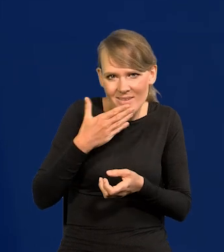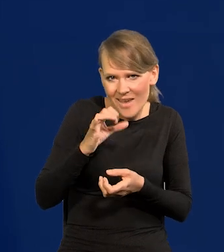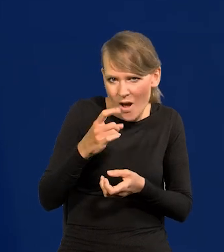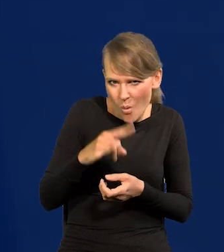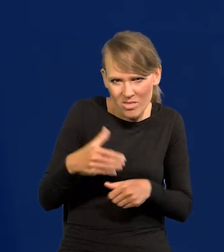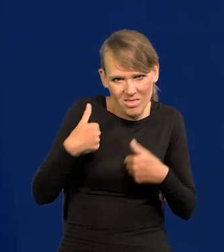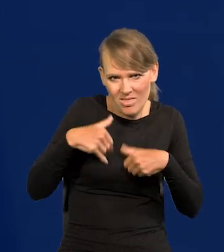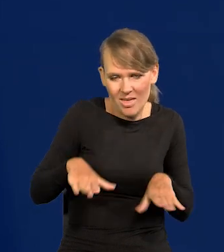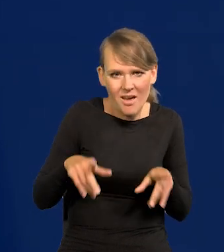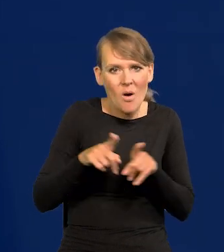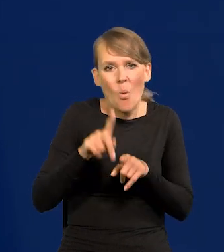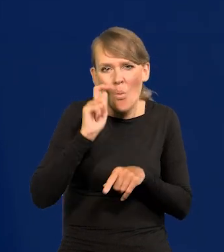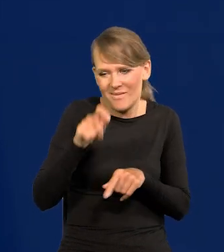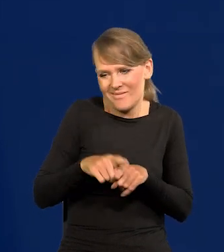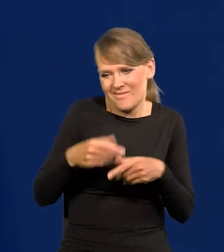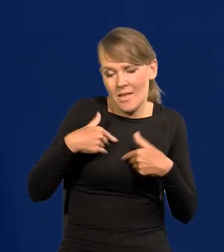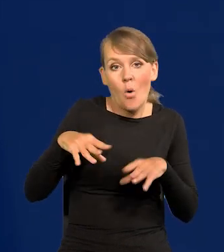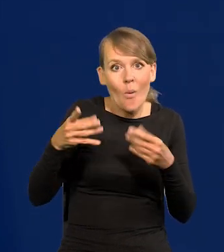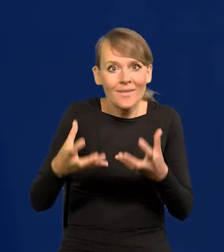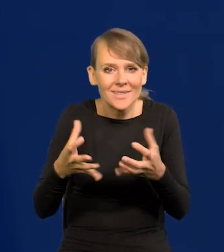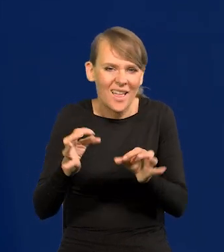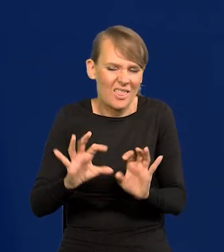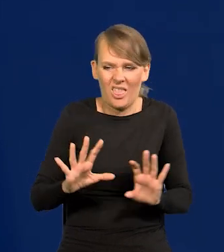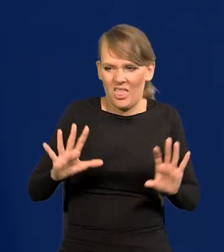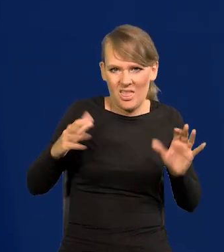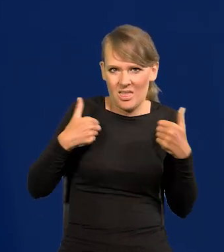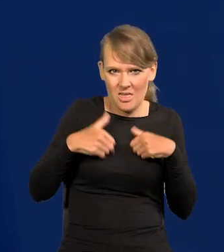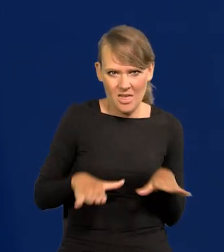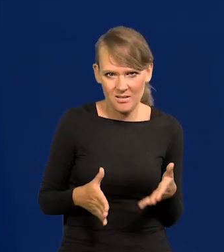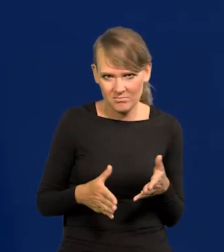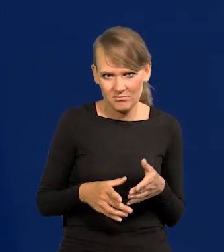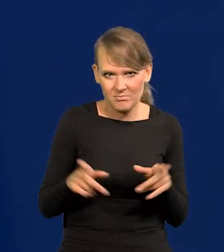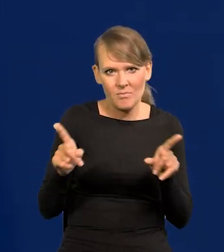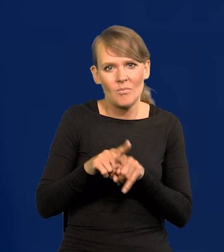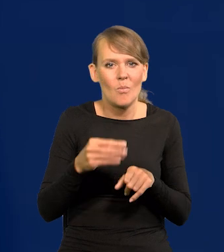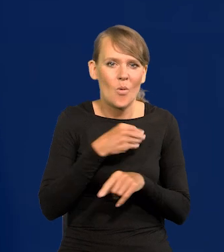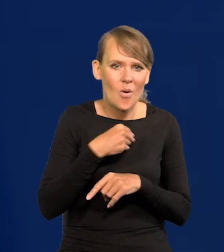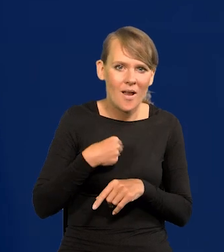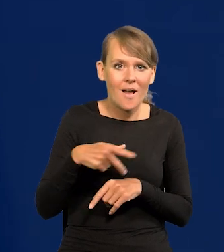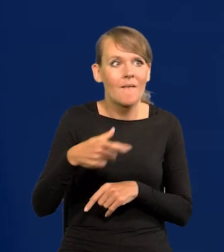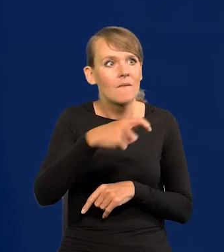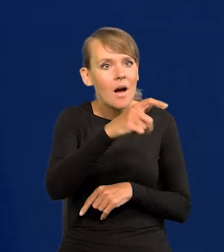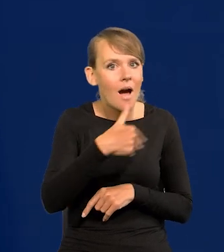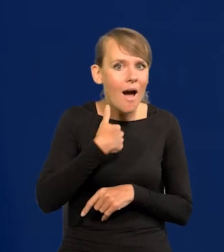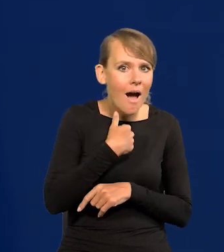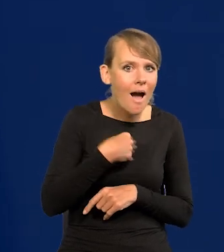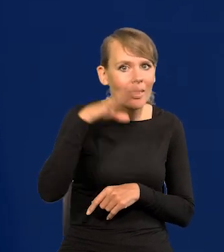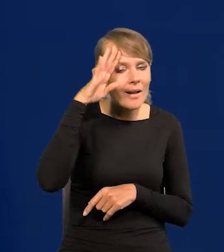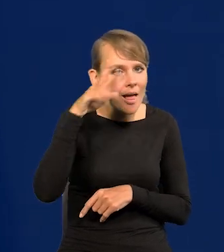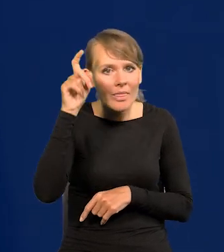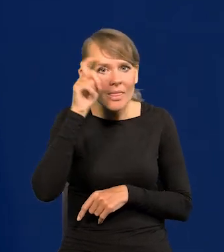Ukraińcy już też, najpierw chcieli, teraz nie. Tak jak Polacy, najpierw wyjechali do Anglii czy Irlandii, czy Niemiec,